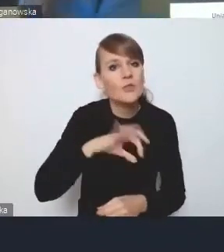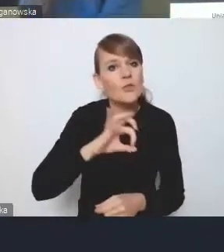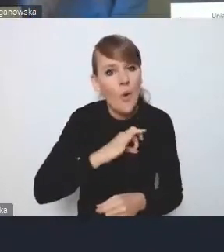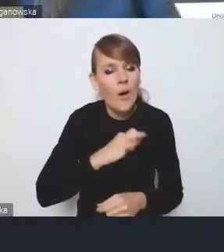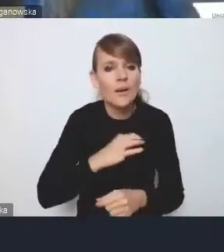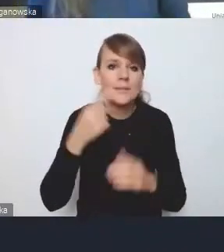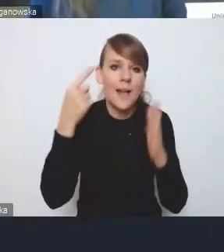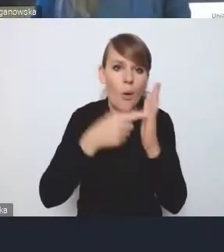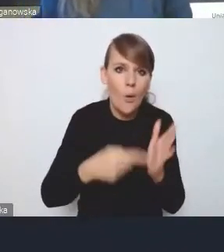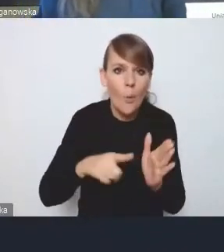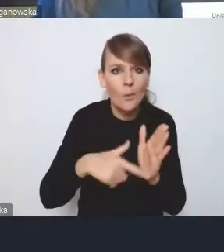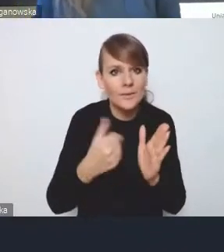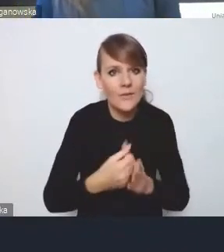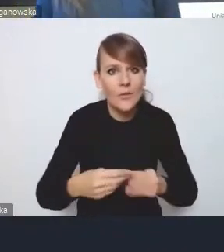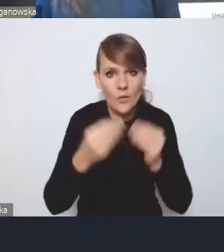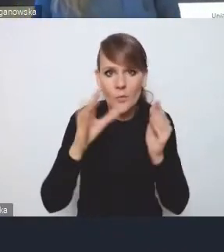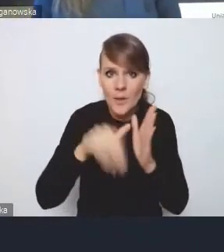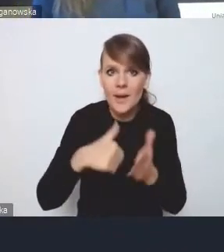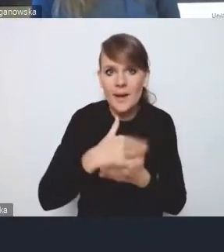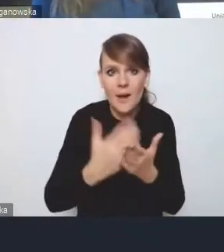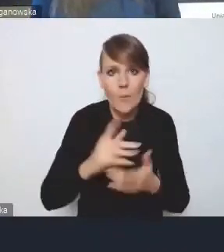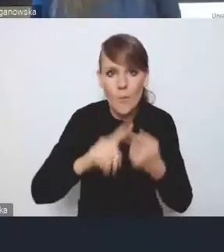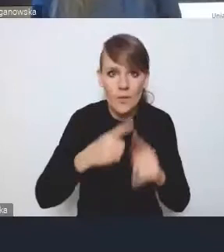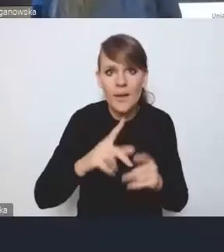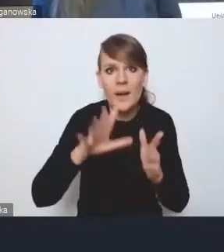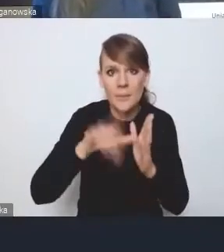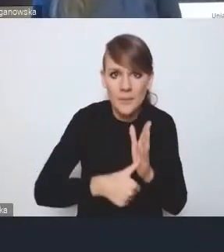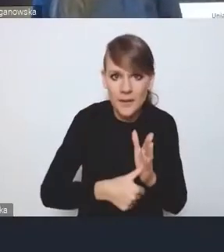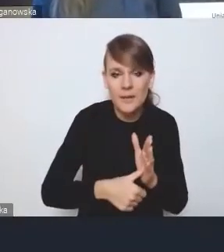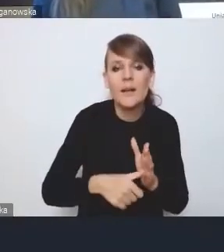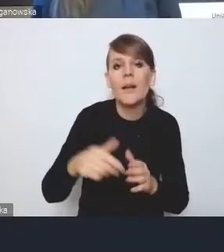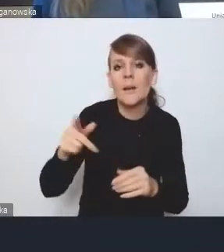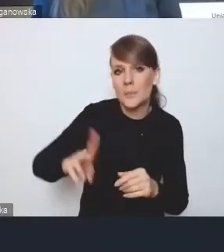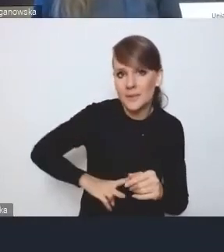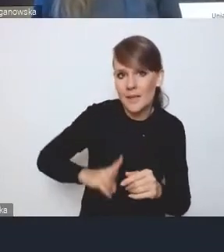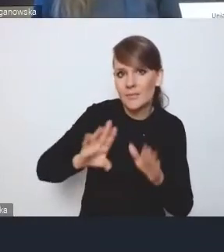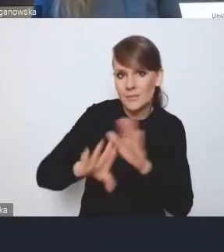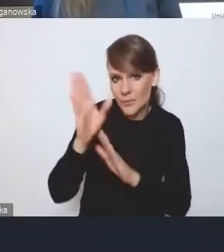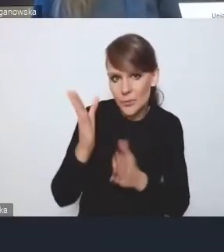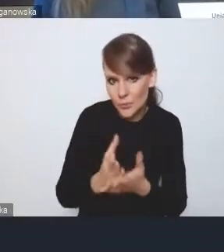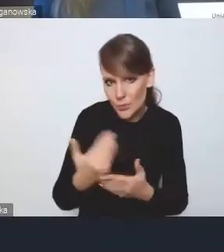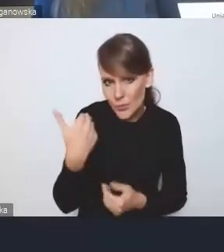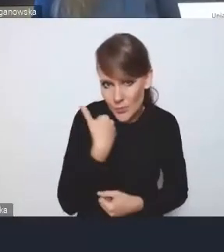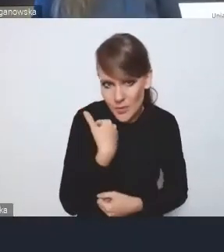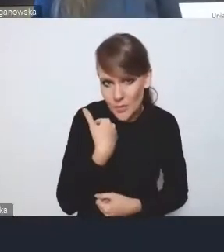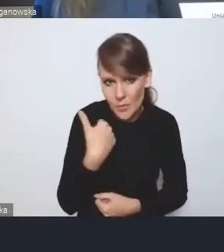ustawy o rozwoju miast i Krajowej Polityce Miejskiej resortowi już przedstawiliśmy jakiś czas temu,